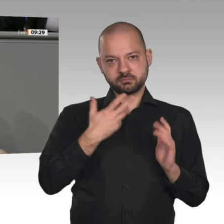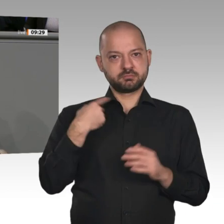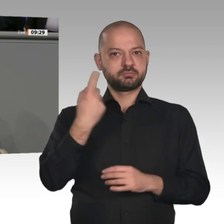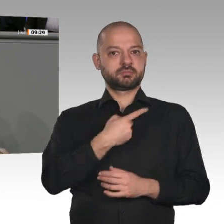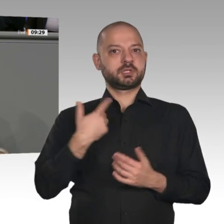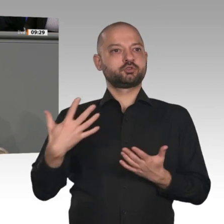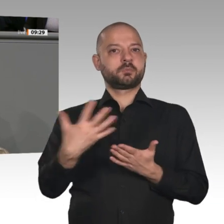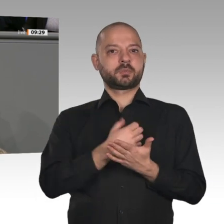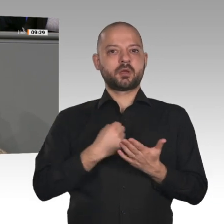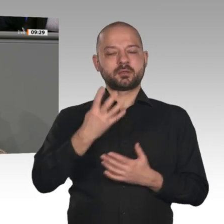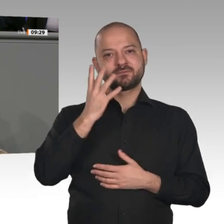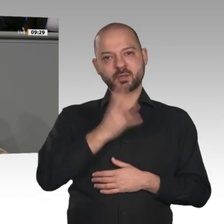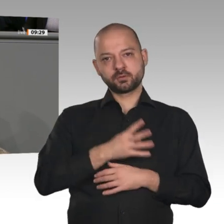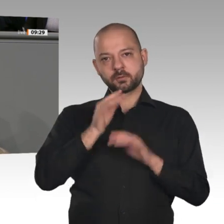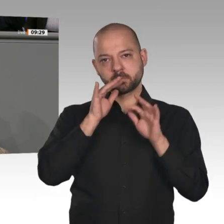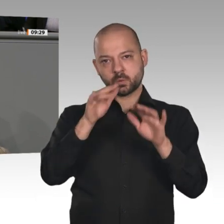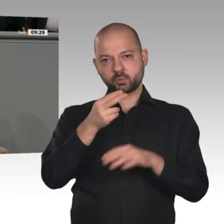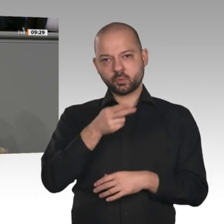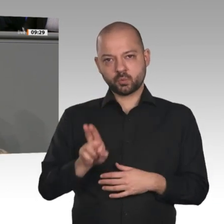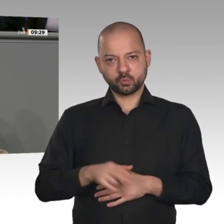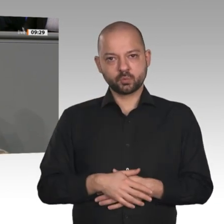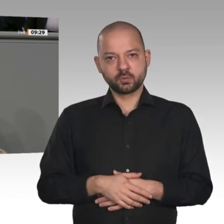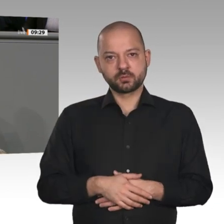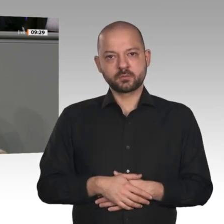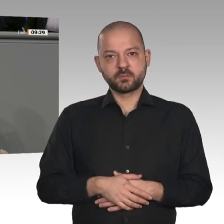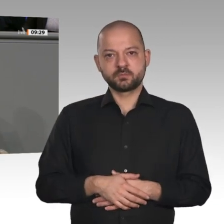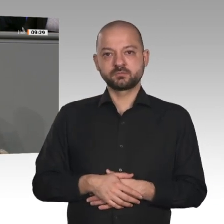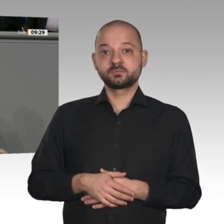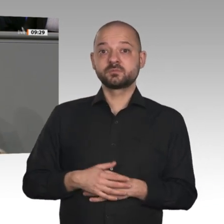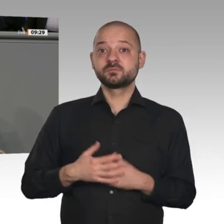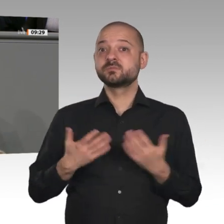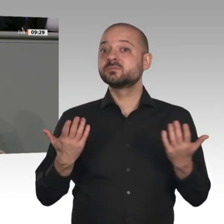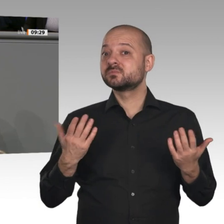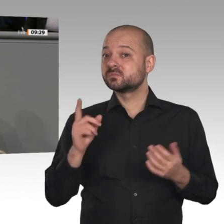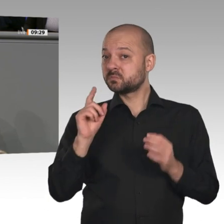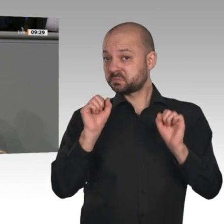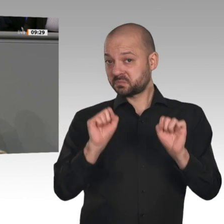In diesem Jahreswirtschaftsbericht ist eine Chance vertan worden. Kein Wort zur Wasserstoffstrategie,